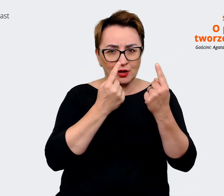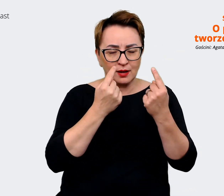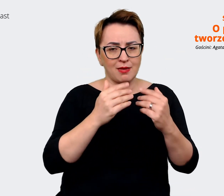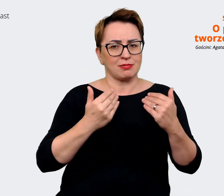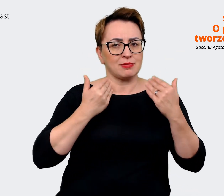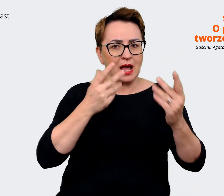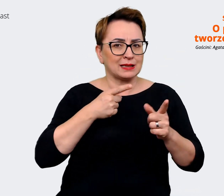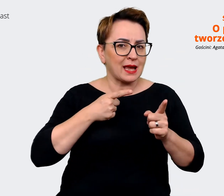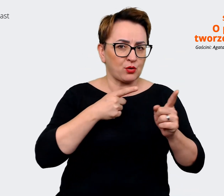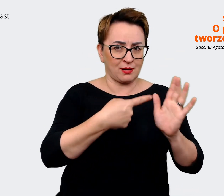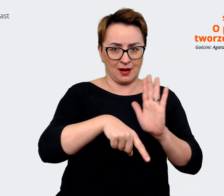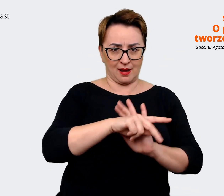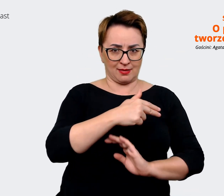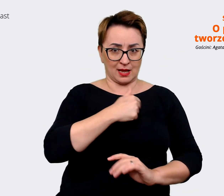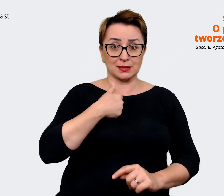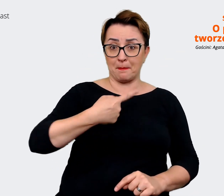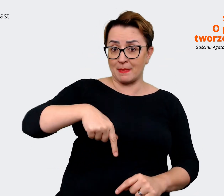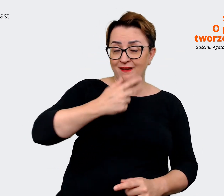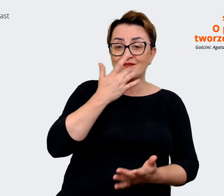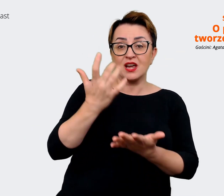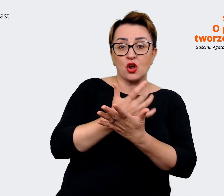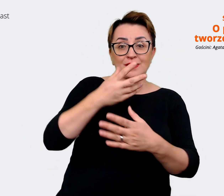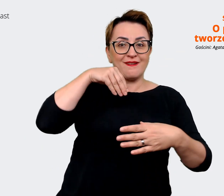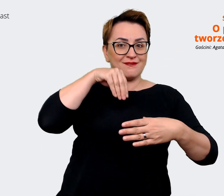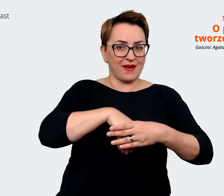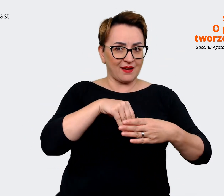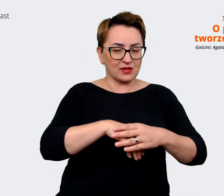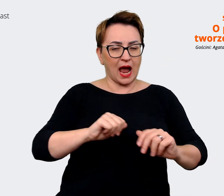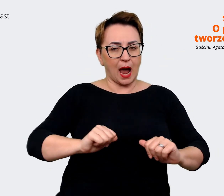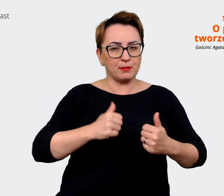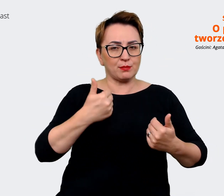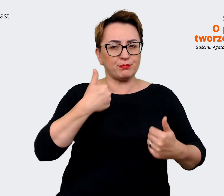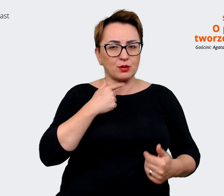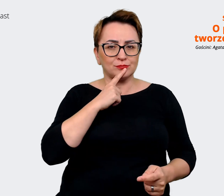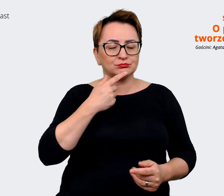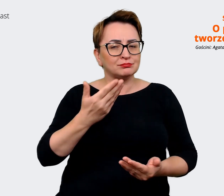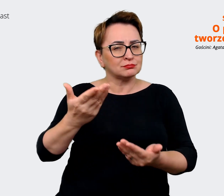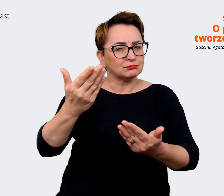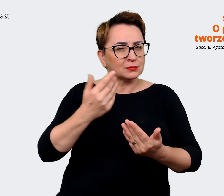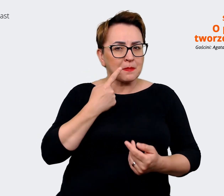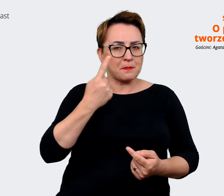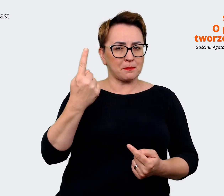wewnętrznie do tego, żeby mieć to przesłanie, które ma nam towarzyszyć jako taki parasol.